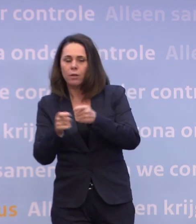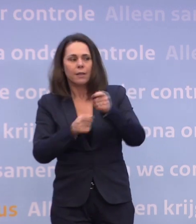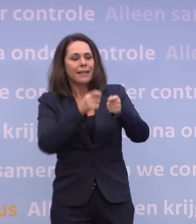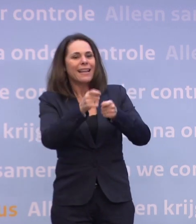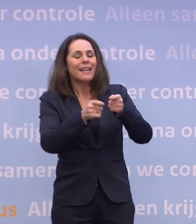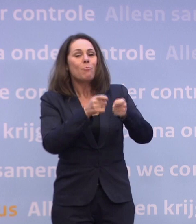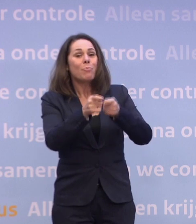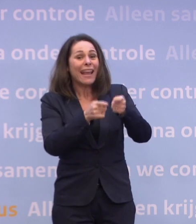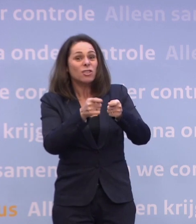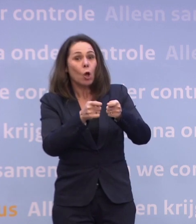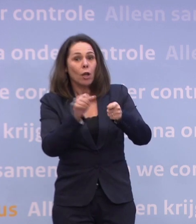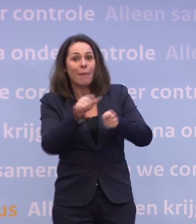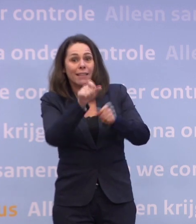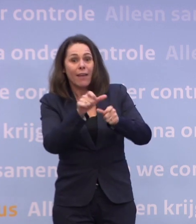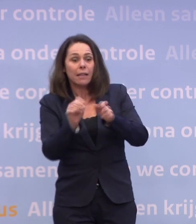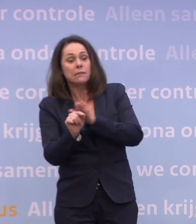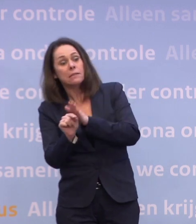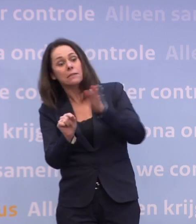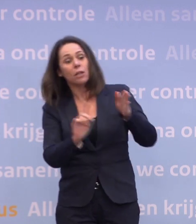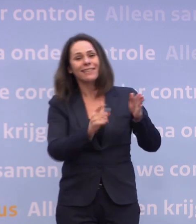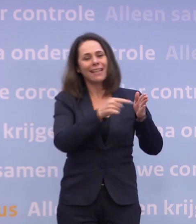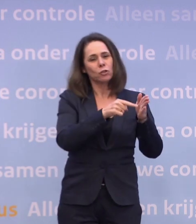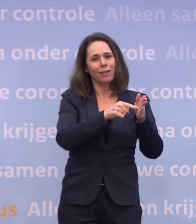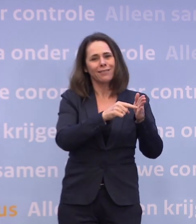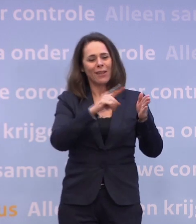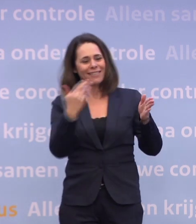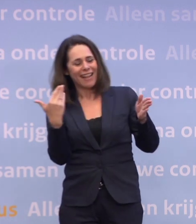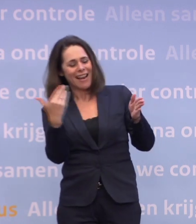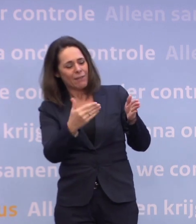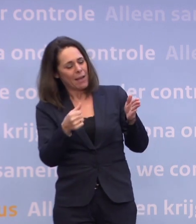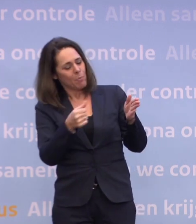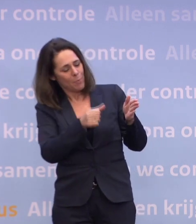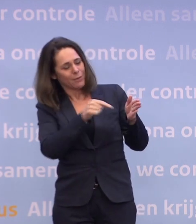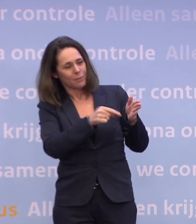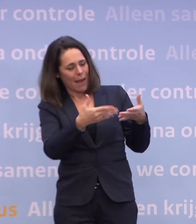...omdat die levering, de eerste levering zoals die komt... ...eigenlijk het beste past bij de omvang van die doelgroep.